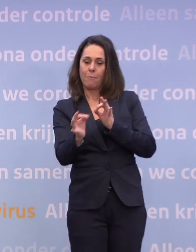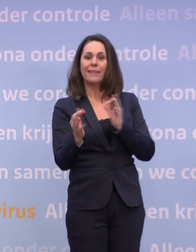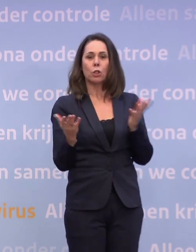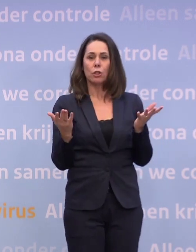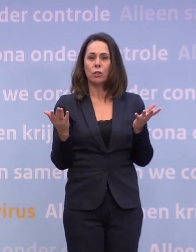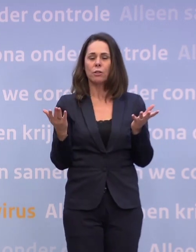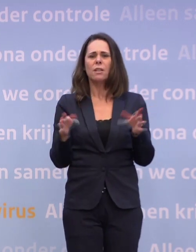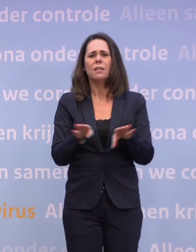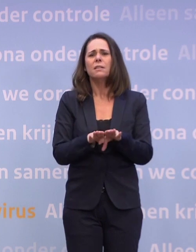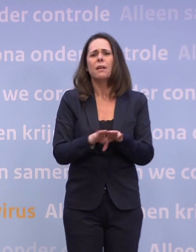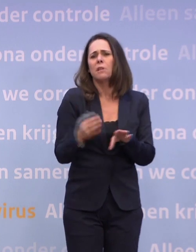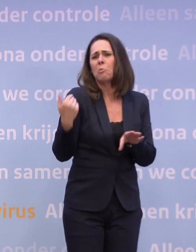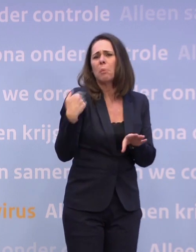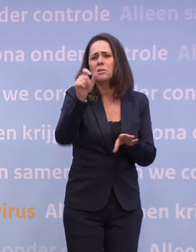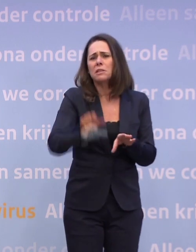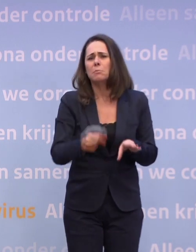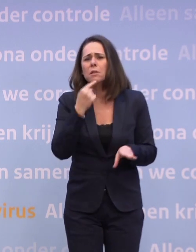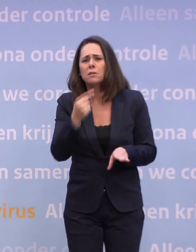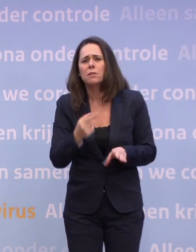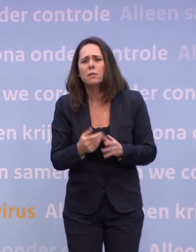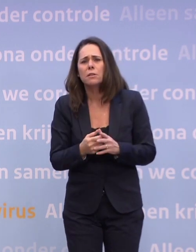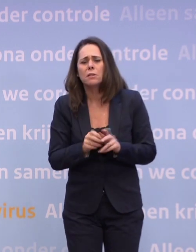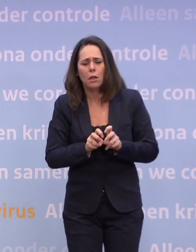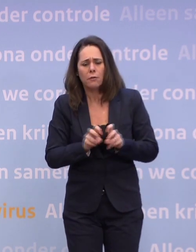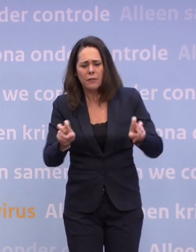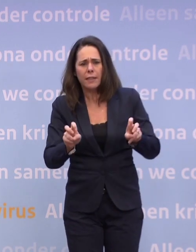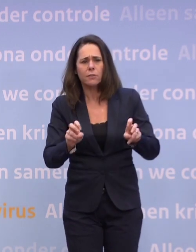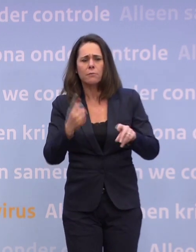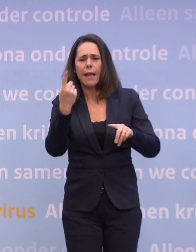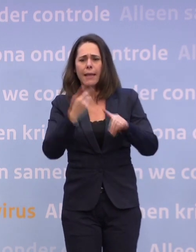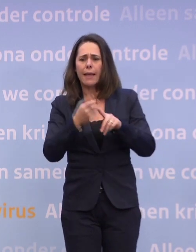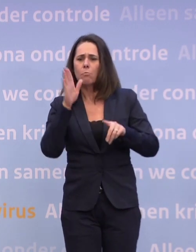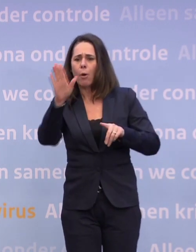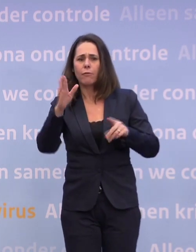...zoals iemand van de week zei: Dat virus hoeft maar één keer geluk te hebben. Wij moeten altijd geluk hebben.